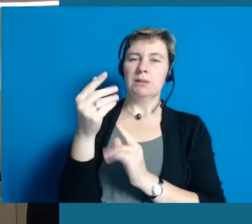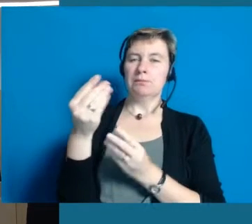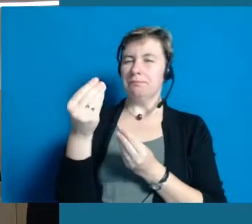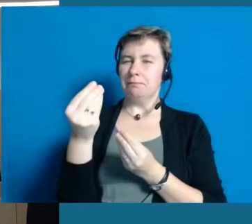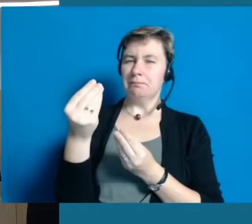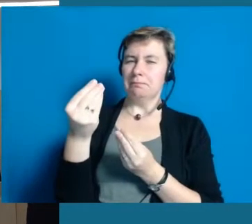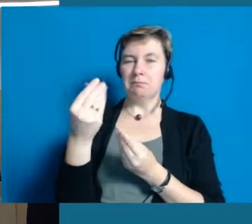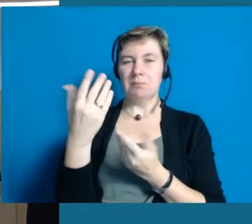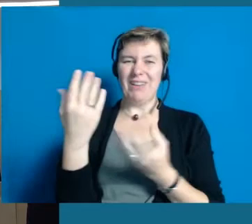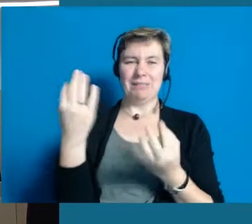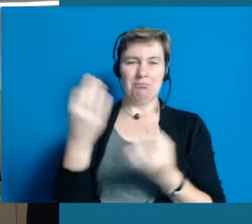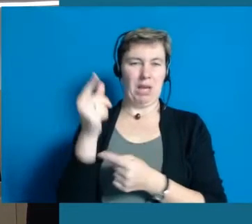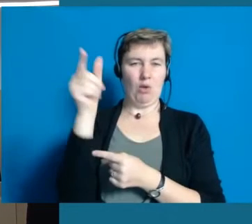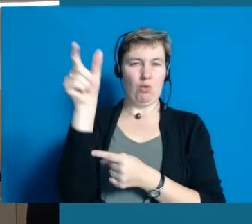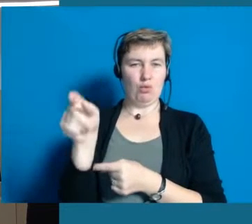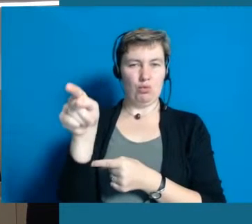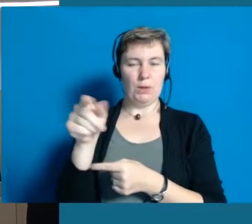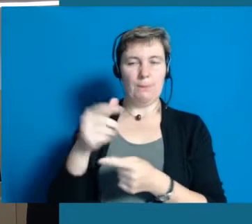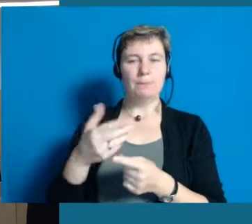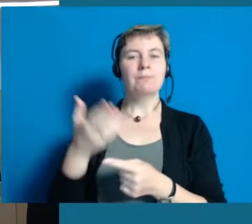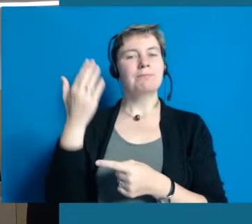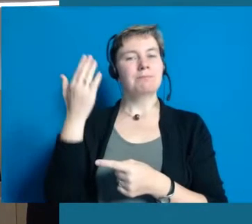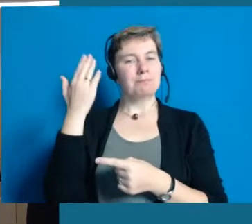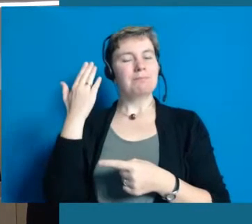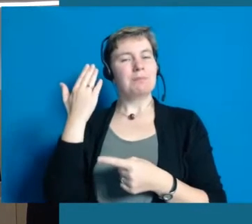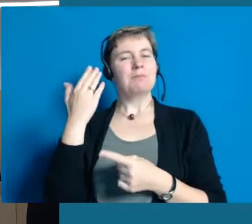als wir das Thema angegangen sind, bewusst geworden.